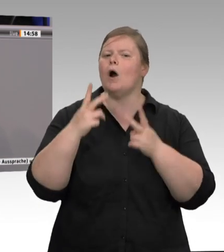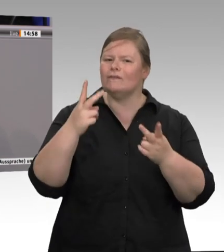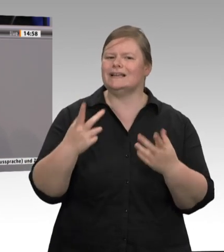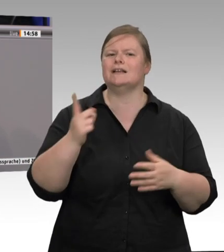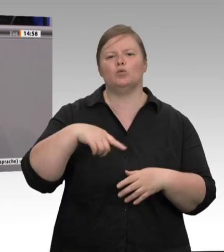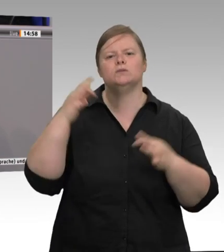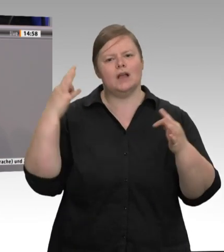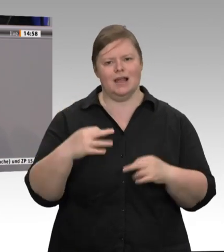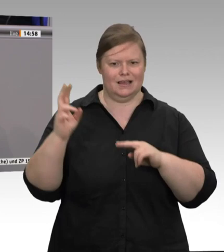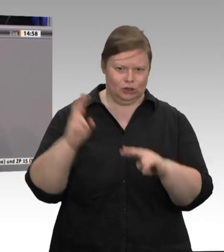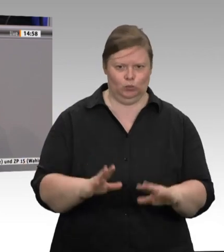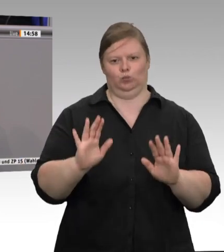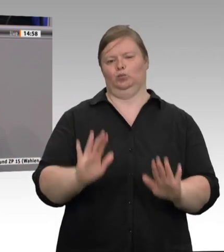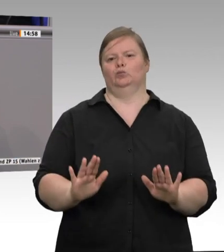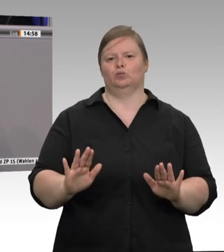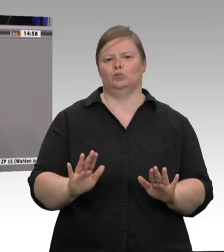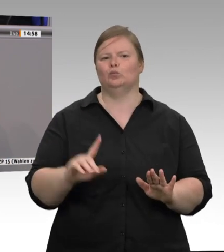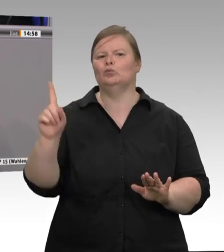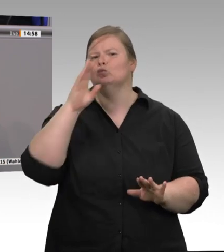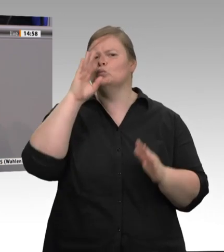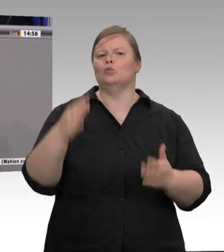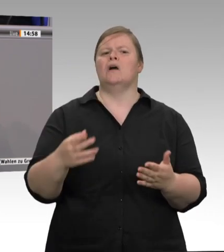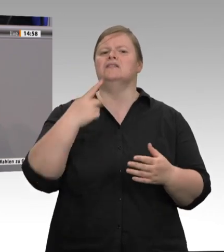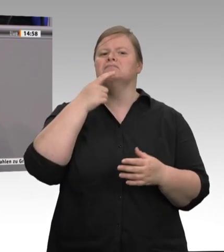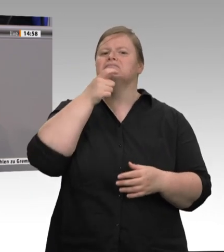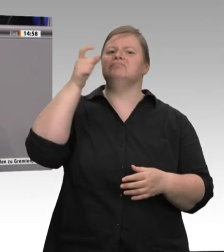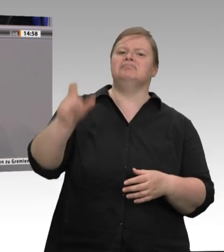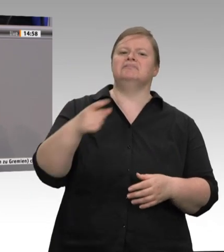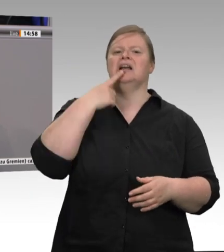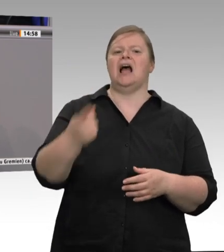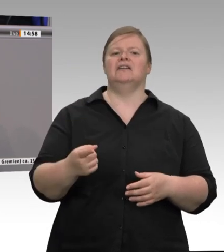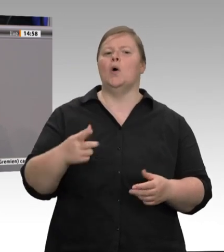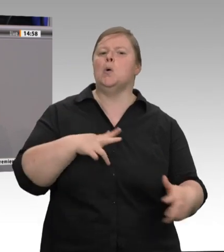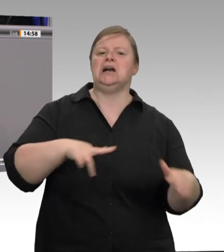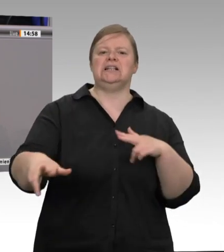aber gleichzeitig auch die Lebensmittelindustrie, und dazu gehören auch die Schlachtbetriebe.